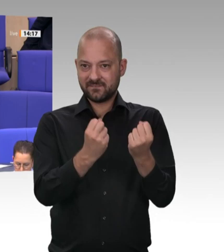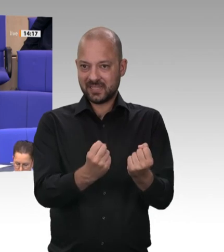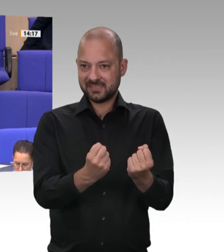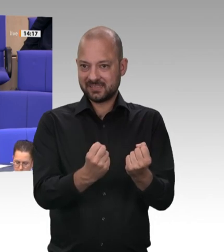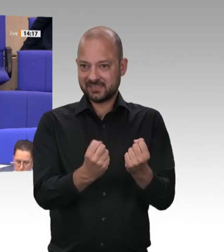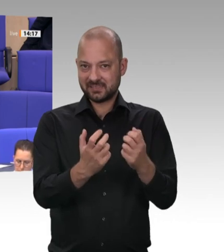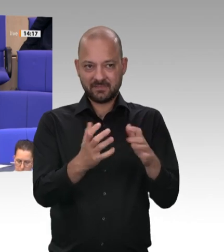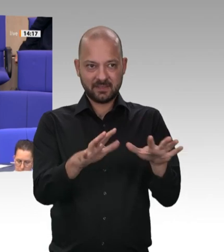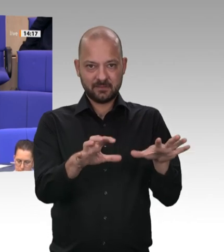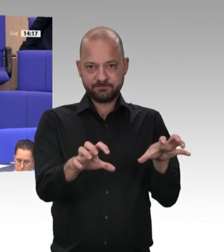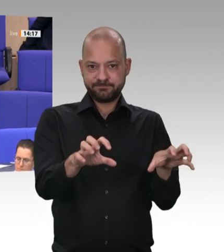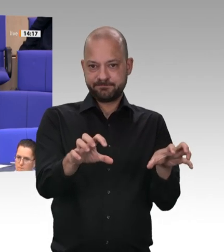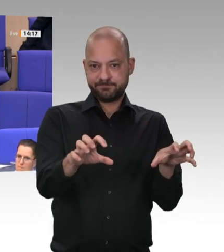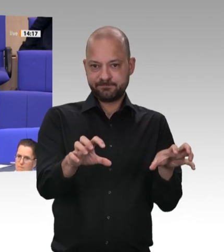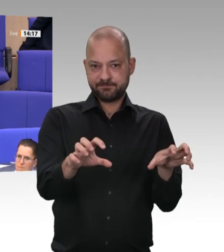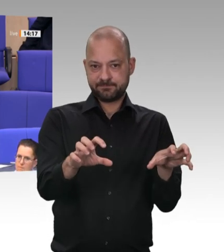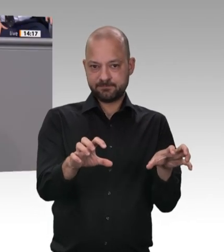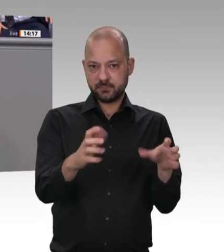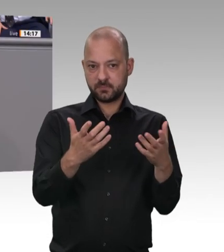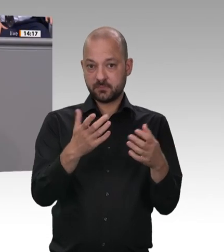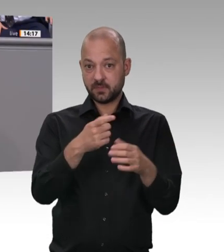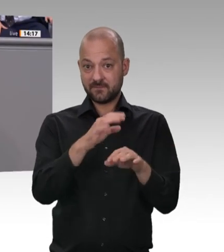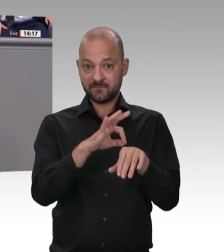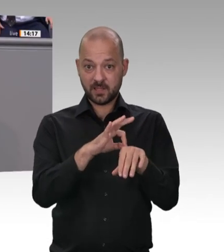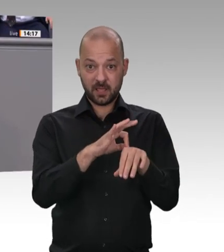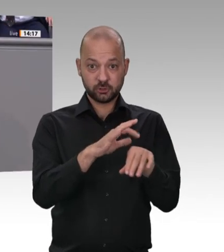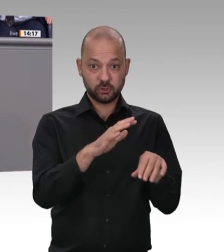ein Gesetz verhindern, das sinnvoll und notwendig ist? Lieber Kollege Ernst,